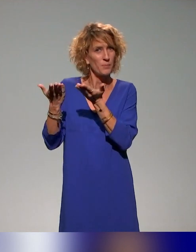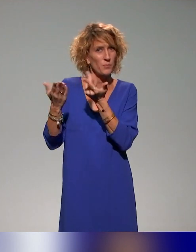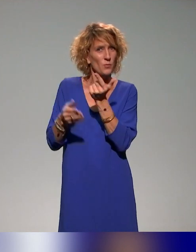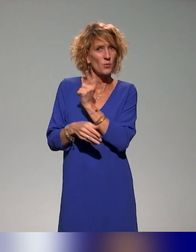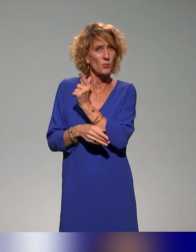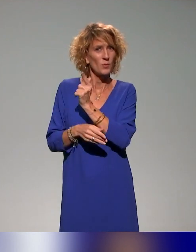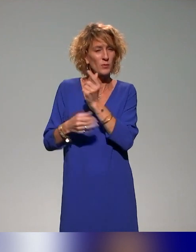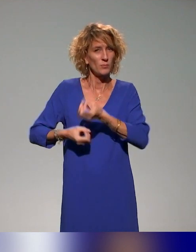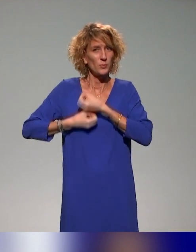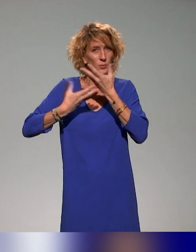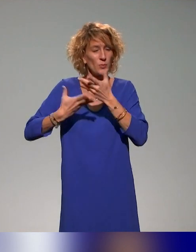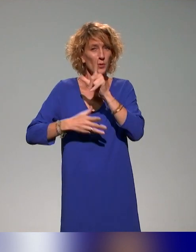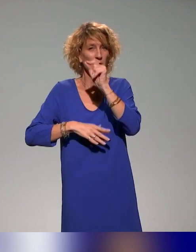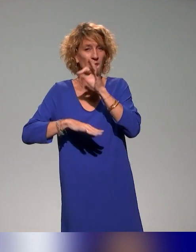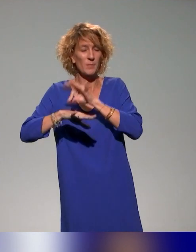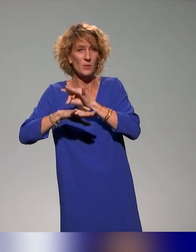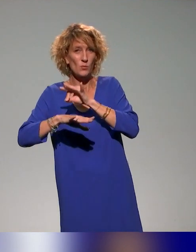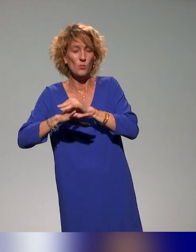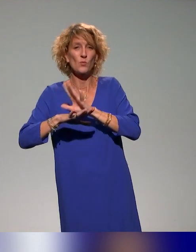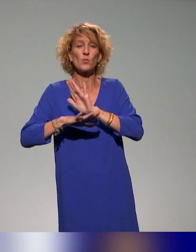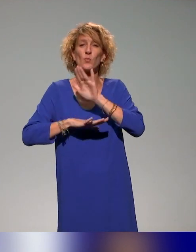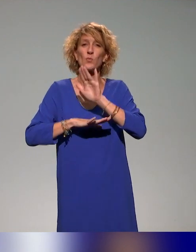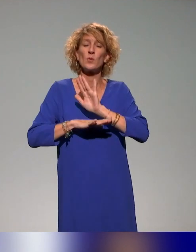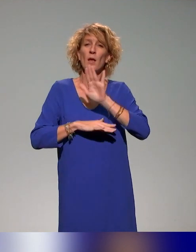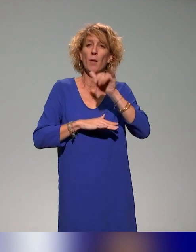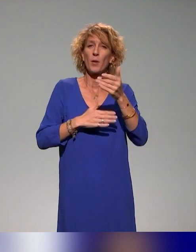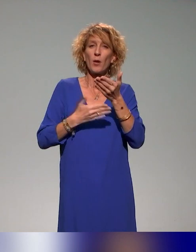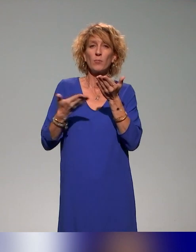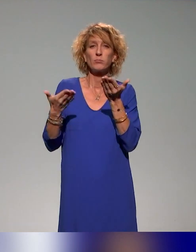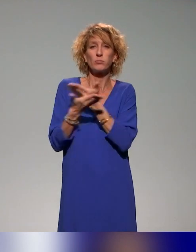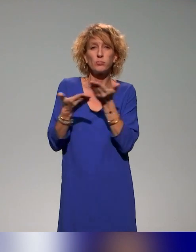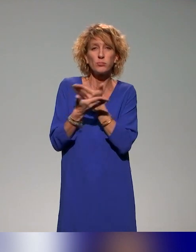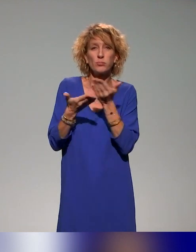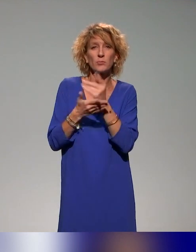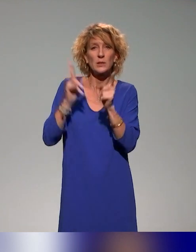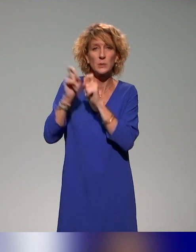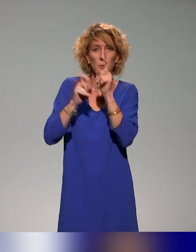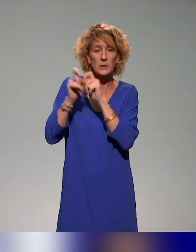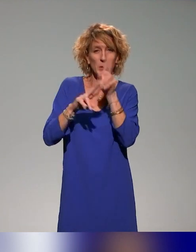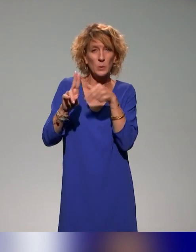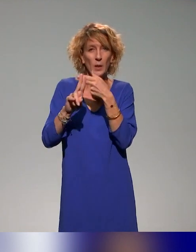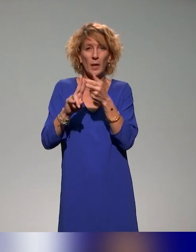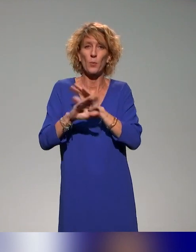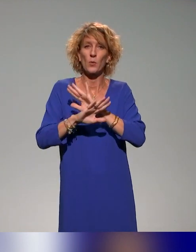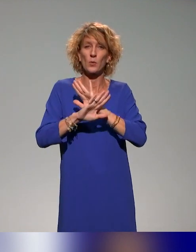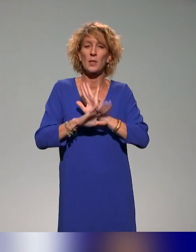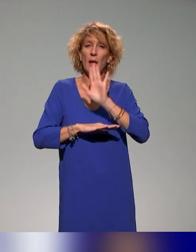Après, on prendra un petit peu de temps ensemble pour un échange ou répondre à des questions et après, ce sera la fin de ce temps sur